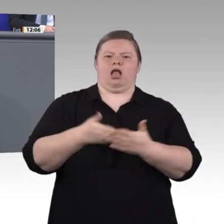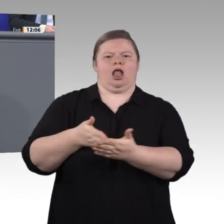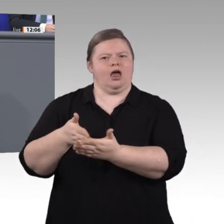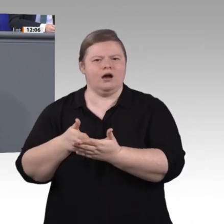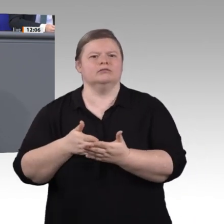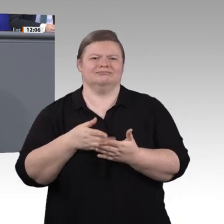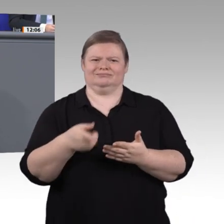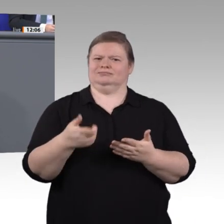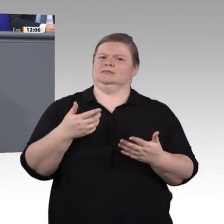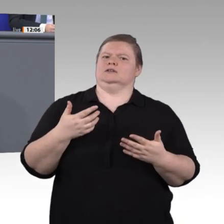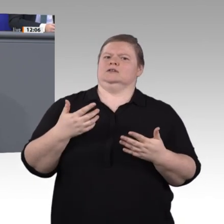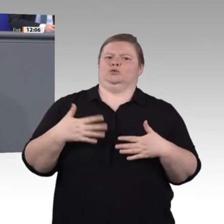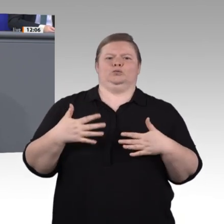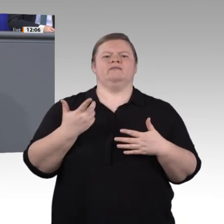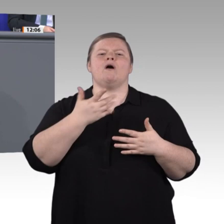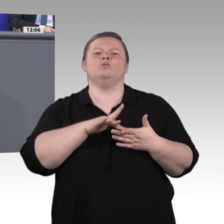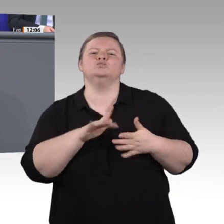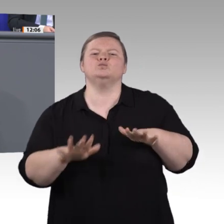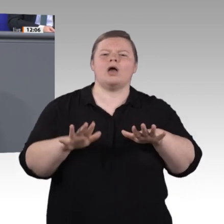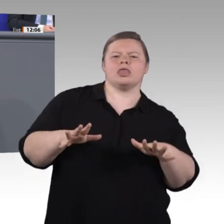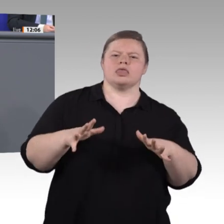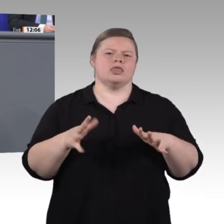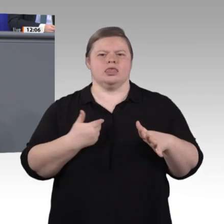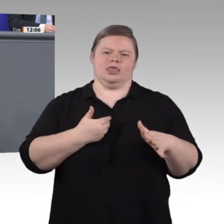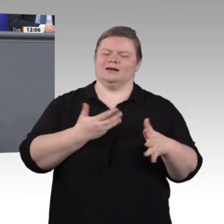es geht um Menschen mit Migrationshintergrund, um Menschen, die sich mit dem Lernen schwertun,